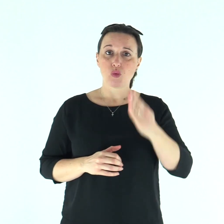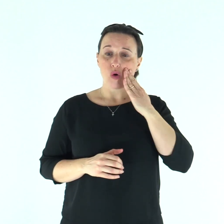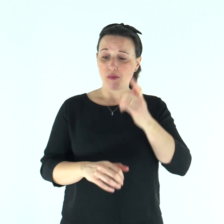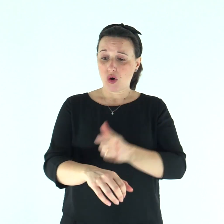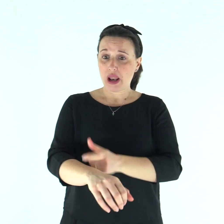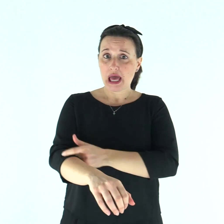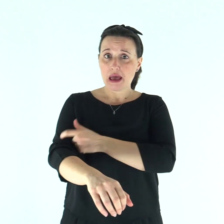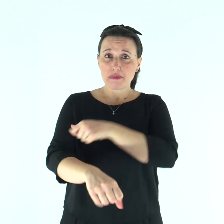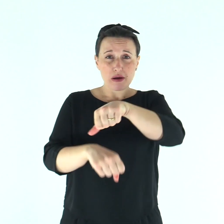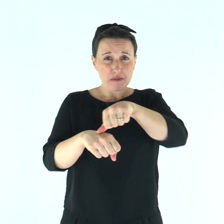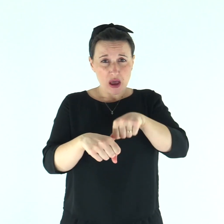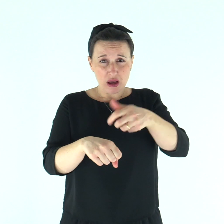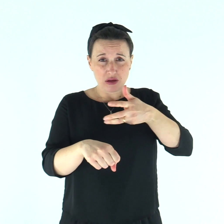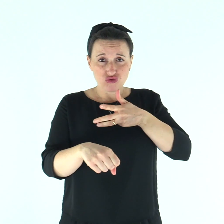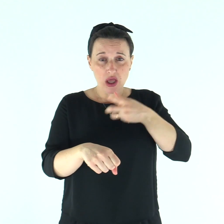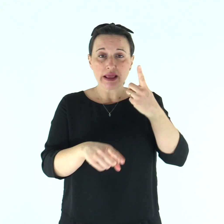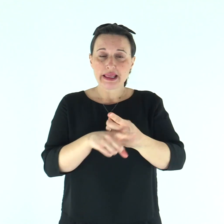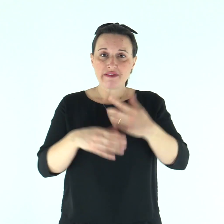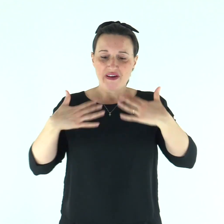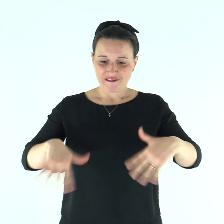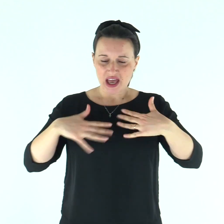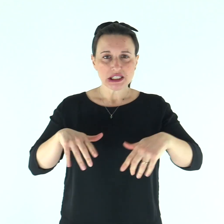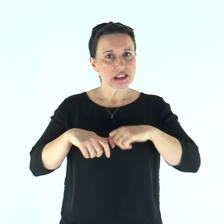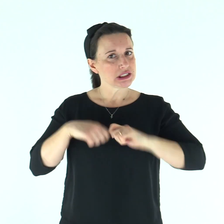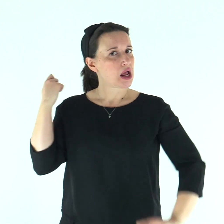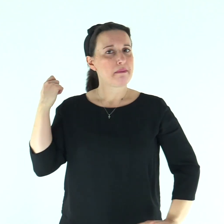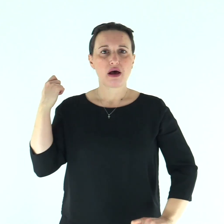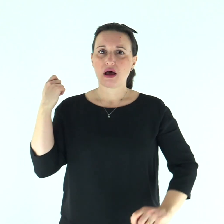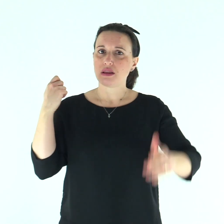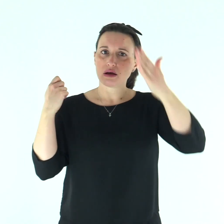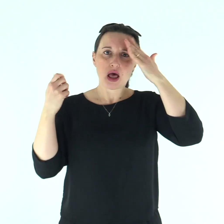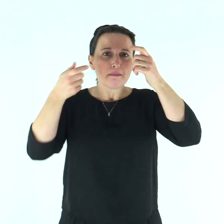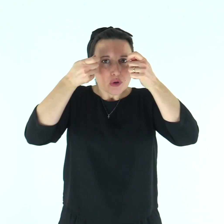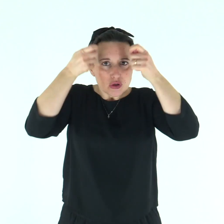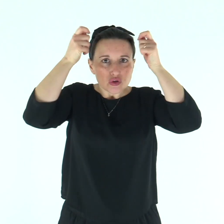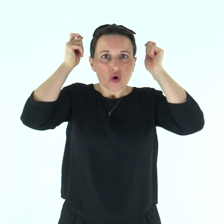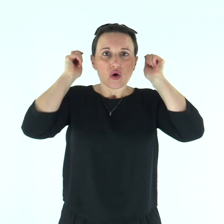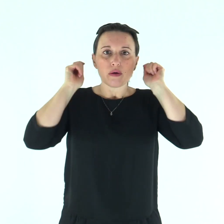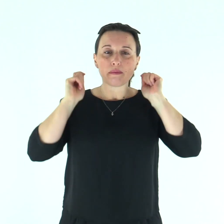Il lebbroso colpito da piaghe porterà vesti strappate e il capo scoperto;